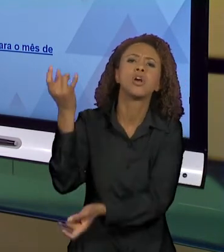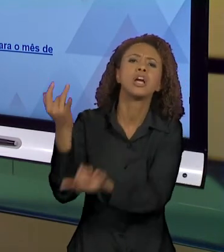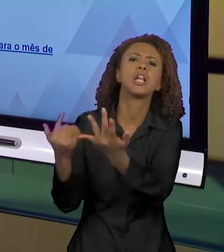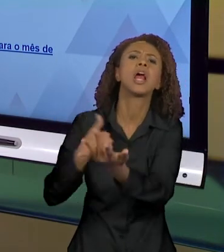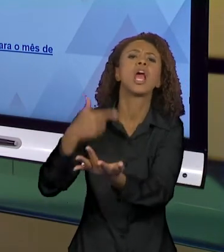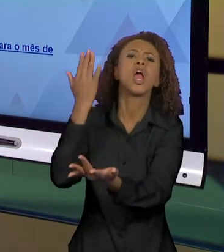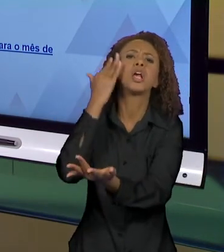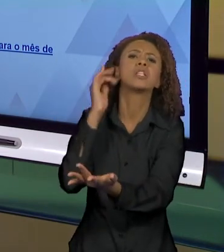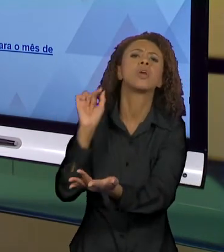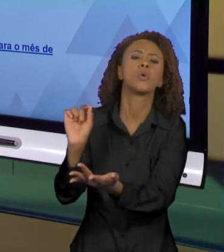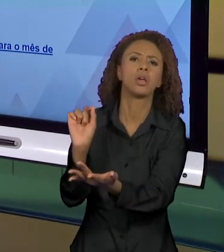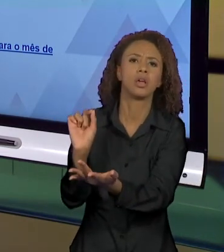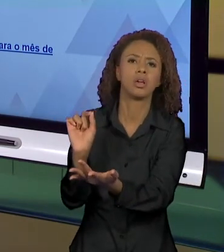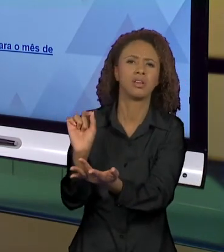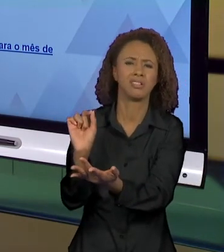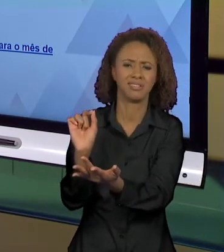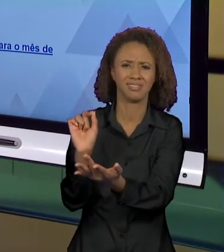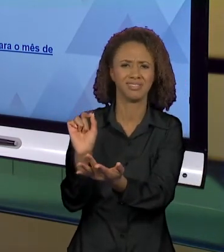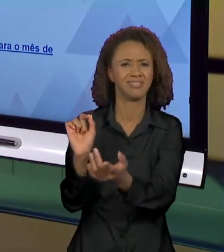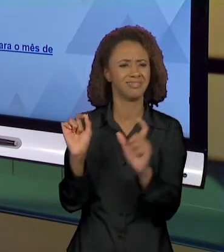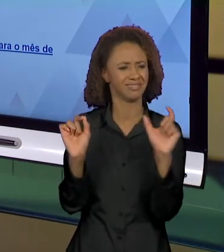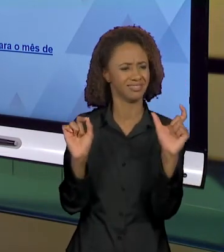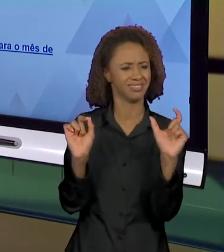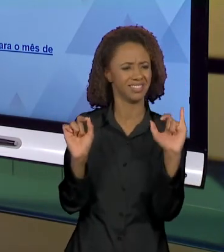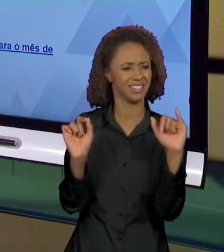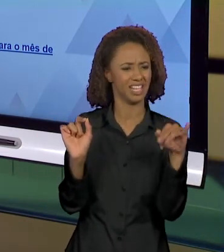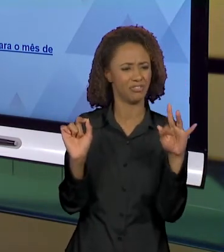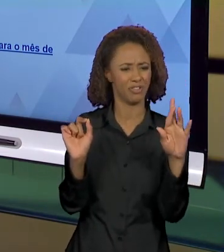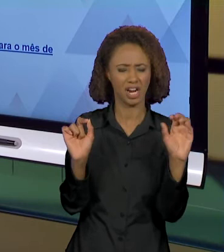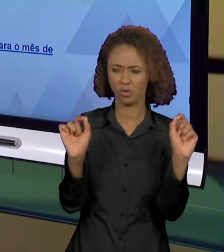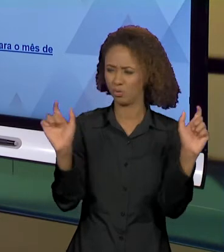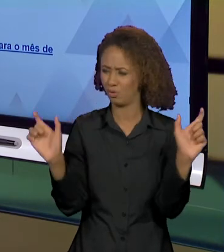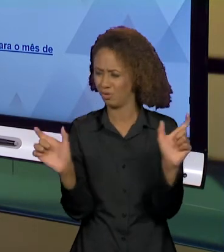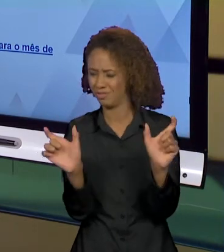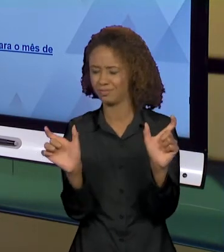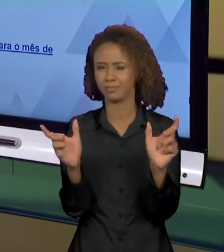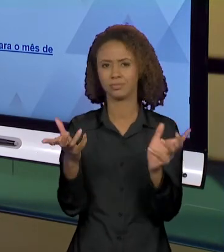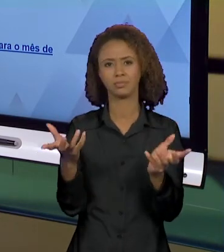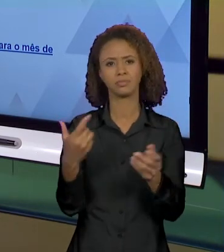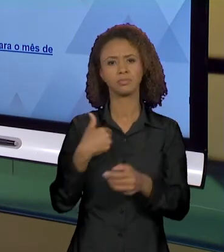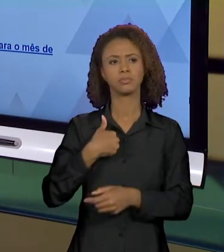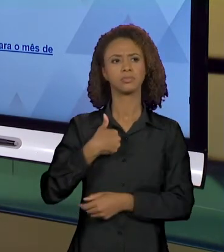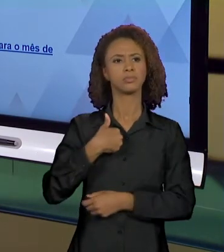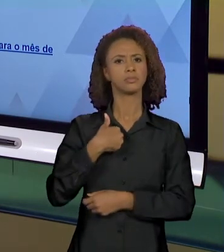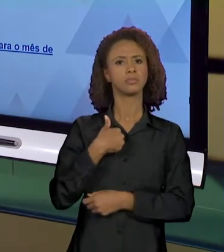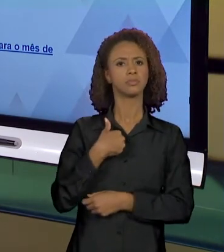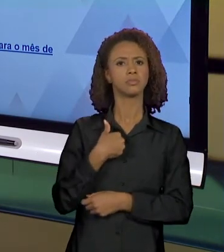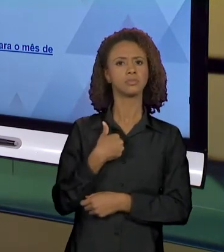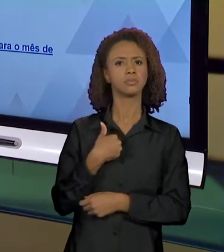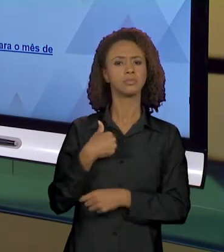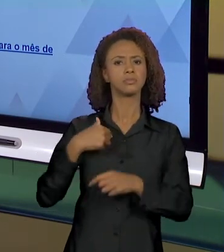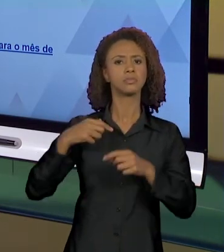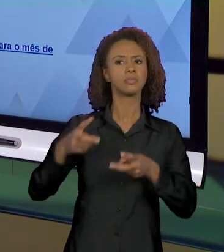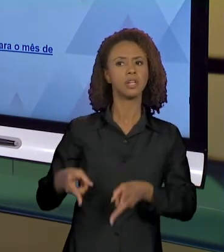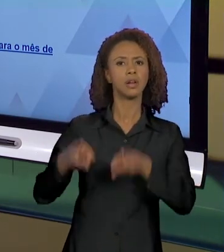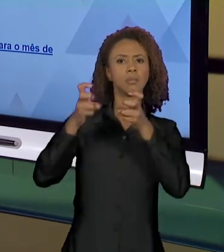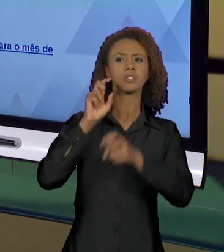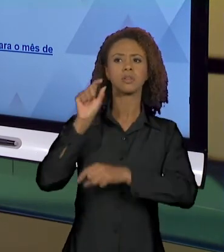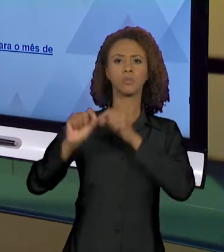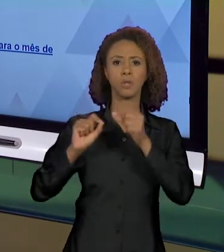PERGUNTA ACOMPANHADA DE INFERNO NA FLORESTA EU JÁ CONSIGO PERCEBER O EFEITO DE SENTIDO DE QUE NEM